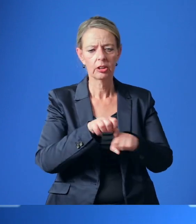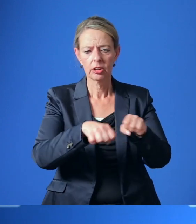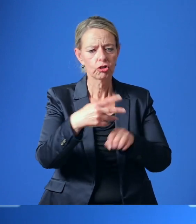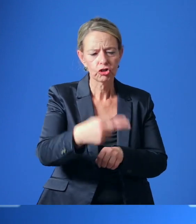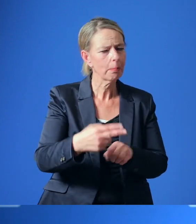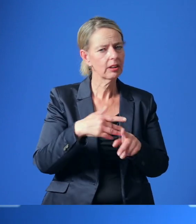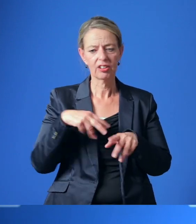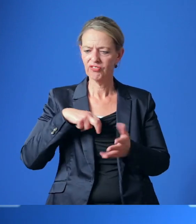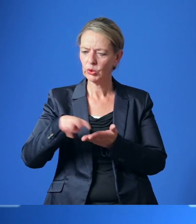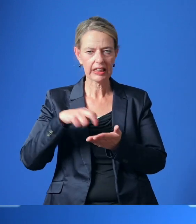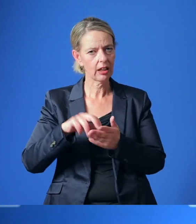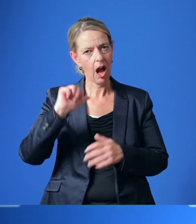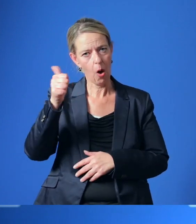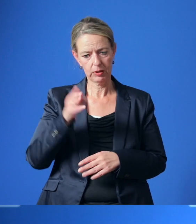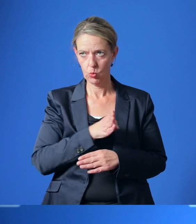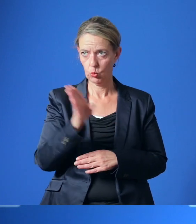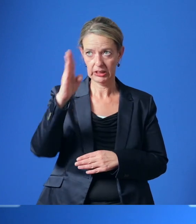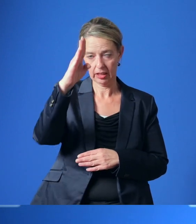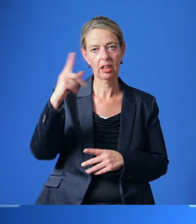Ausbau des Hauptroutennetzes und des Ergänzungsnetzes.